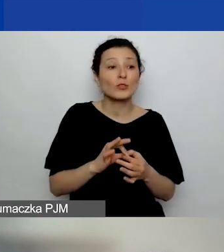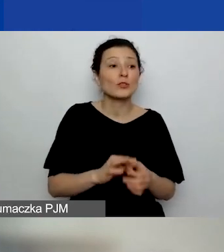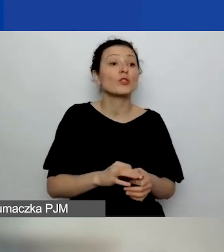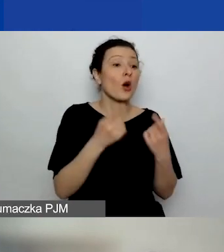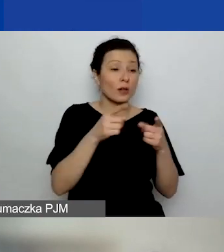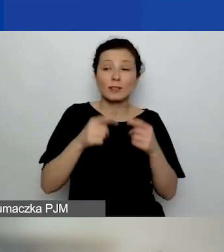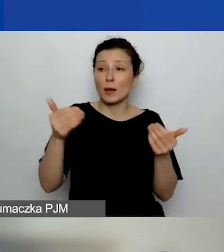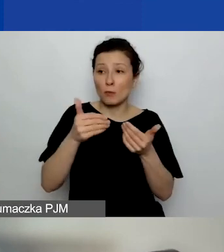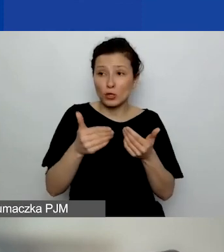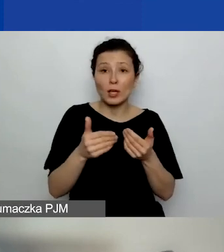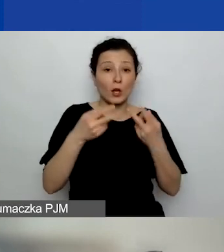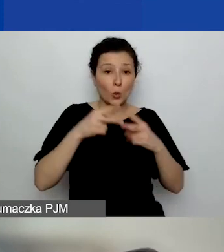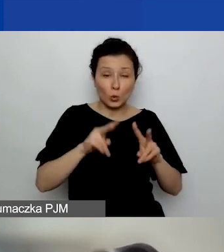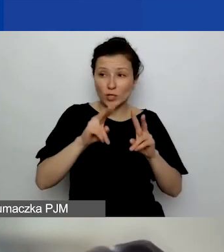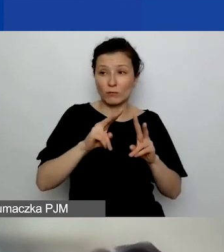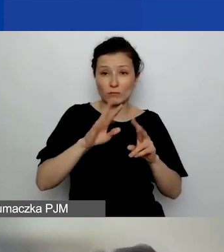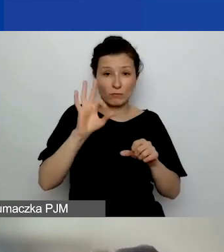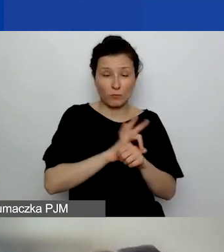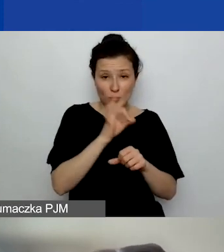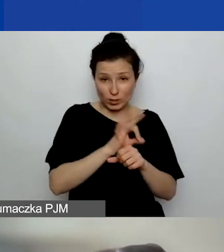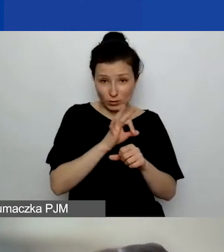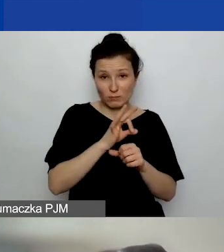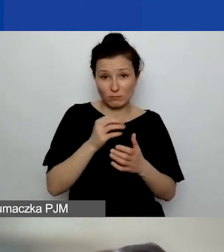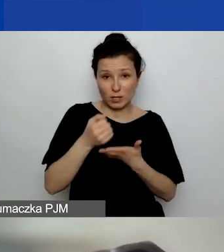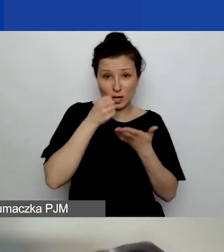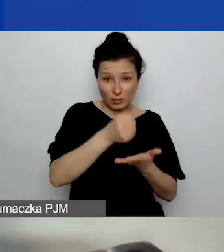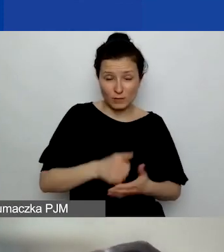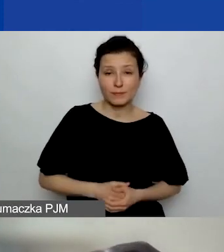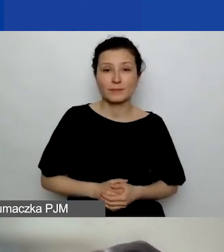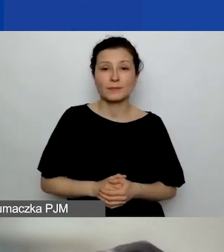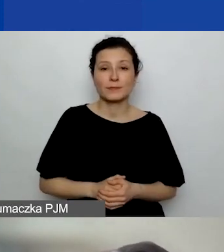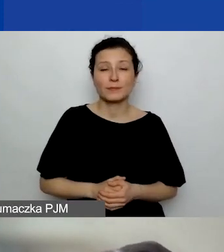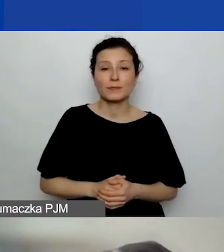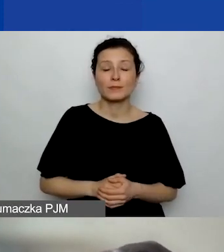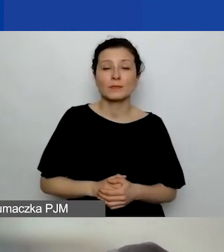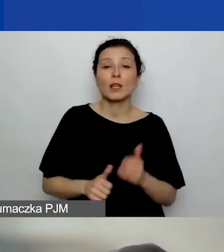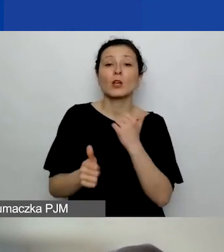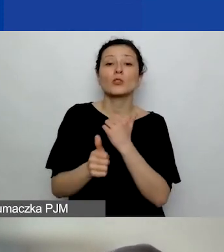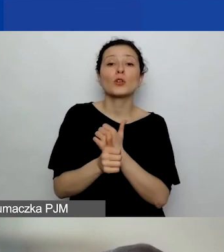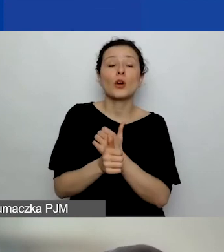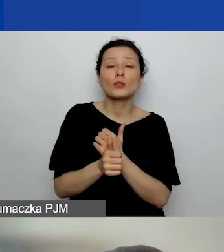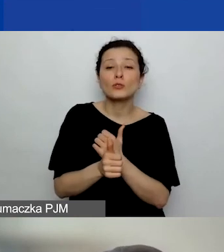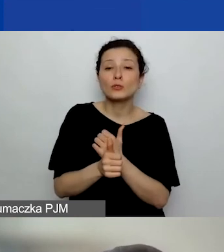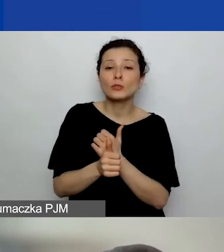do startowania w dużych grantach, czy punktowane doświadczenie już w ramach oceny merytorycznej.